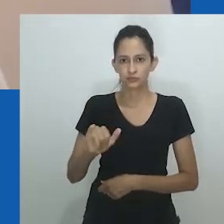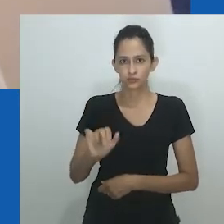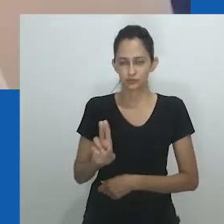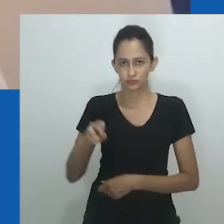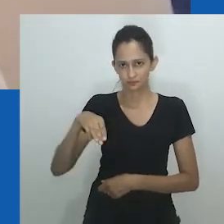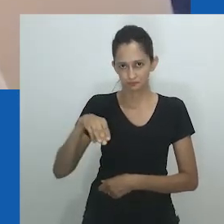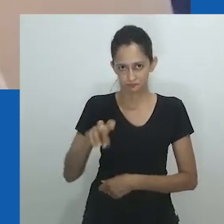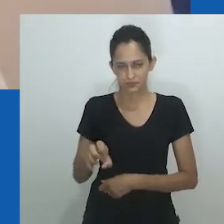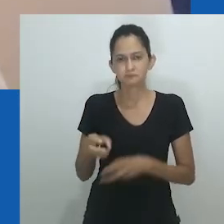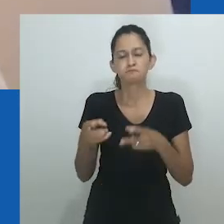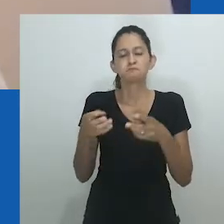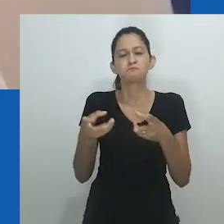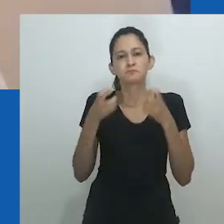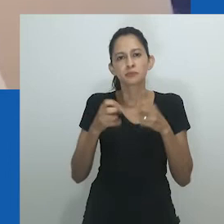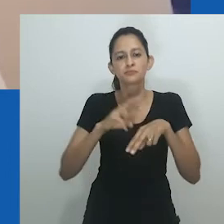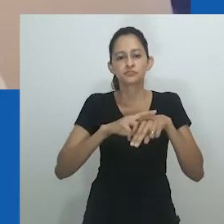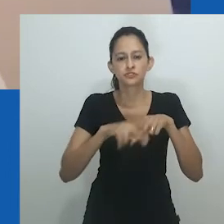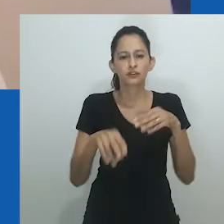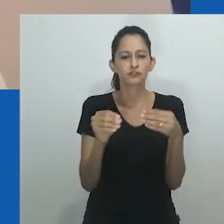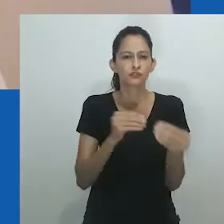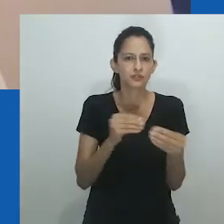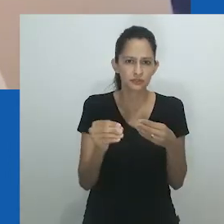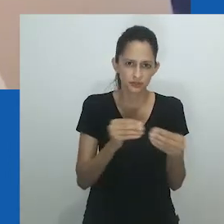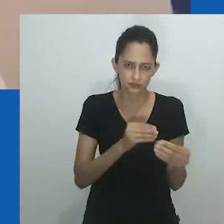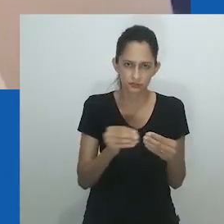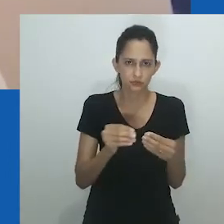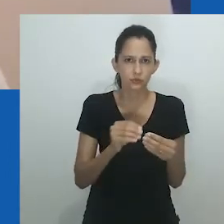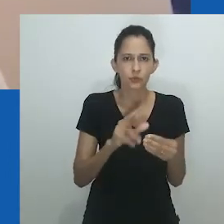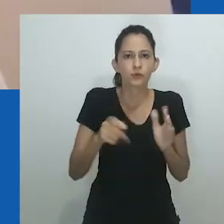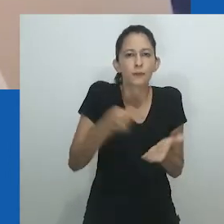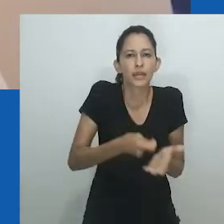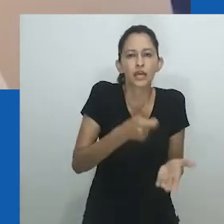Enquanto transgenereidade e intersexualidade estão lentamente ganhando força no contexto africano,